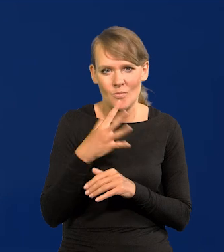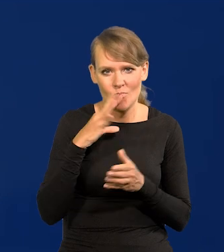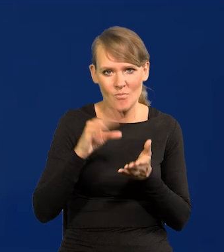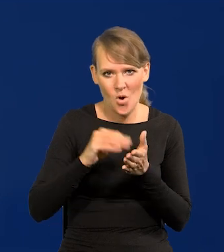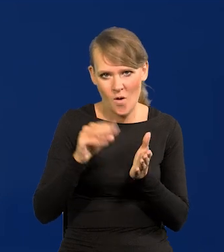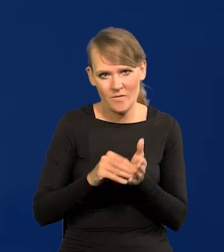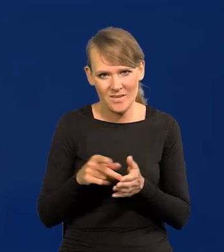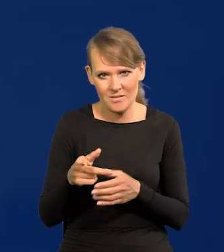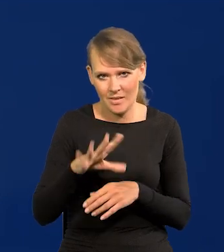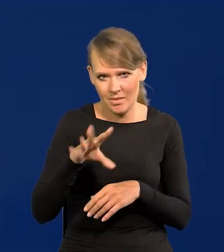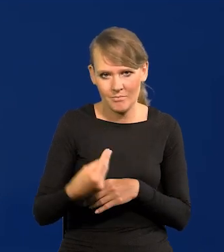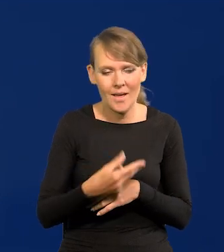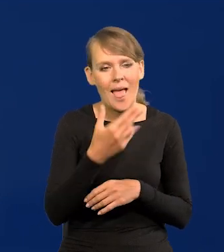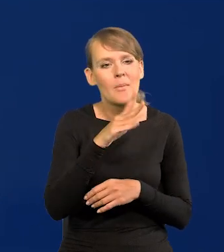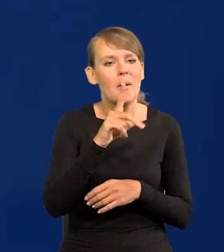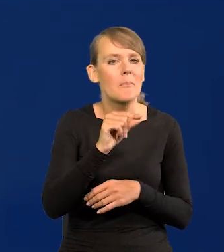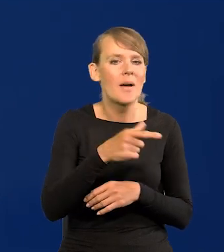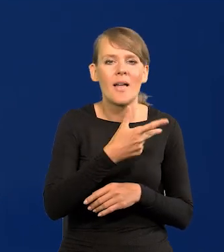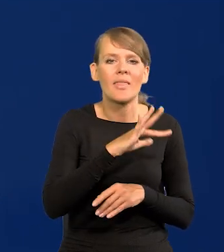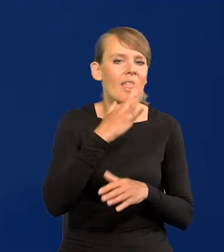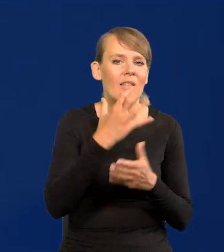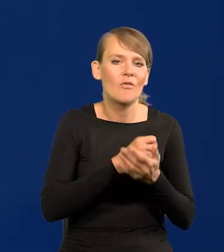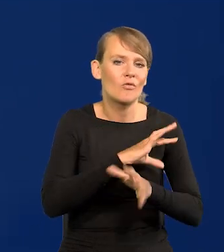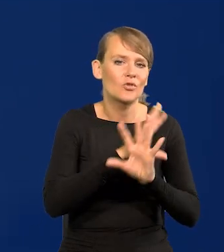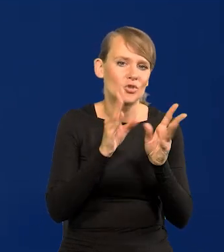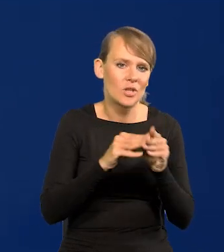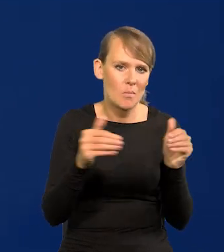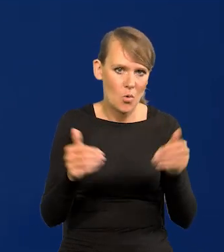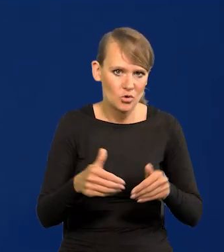że NBP nie wykorzystał wszystkich środków, narzędzi, jakie by mógł wykorzystać.